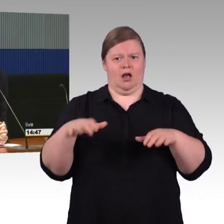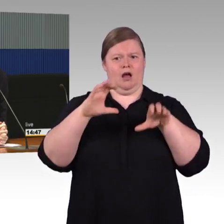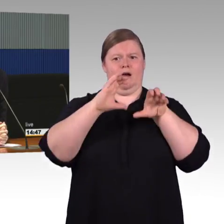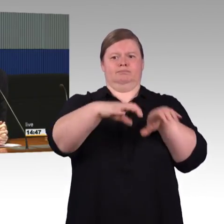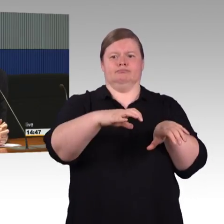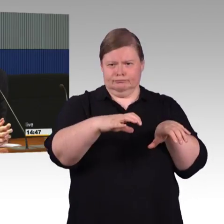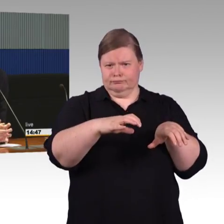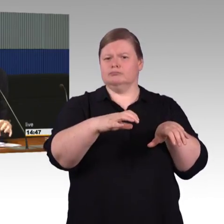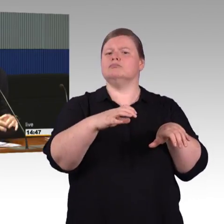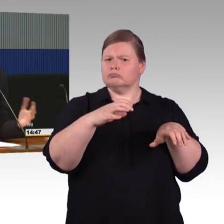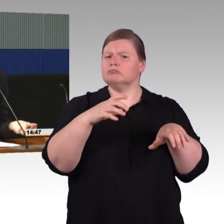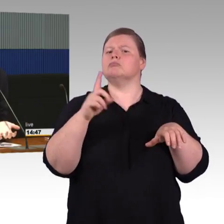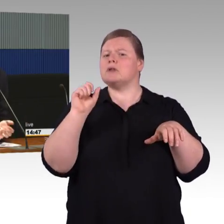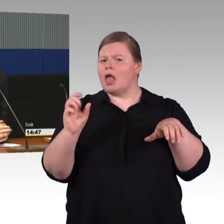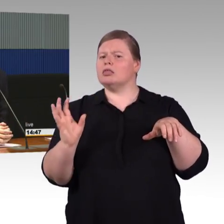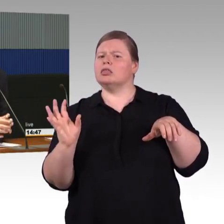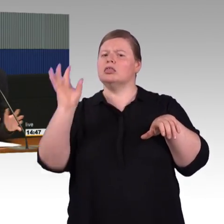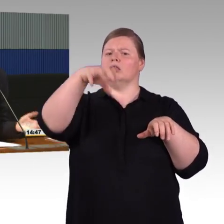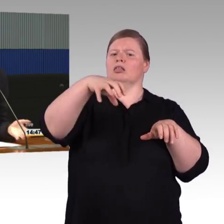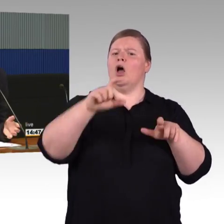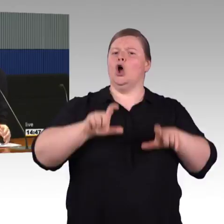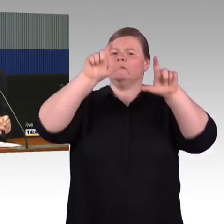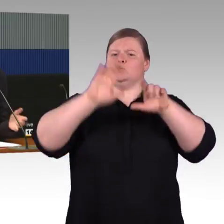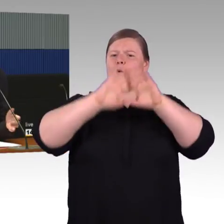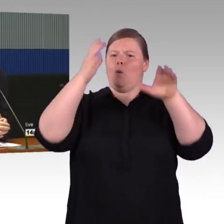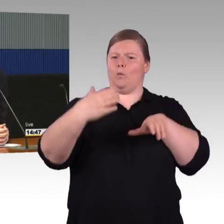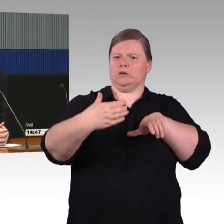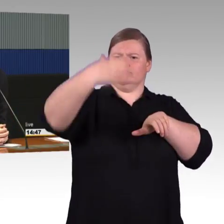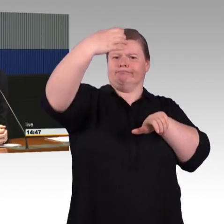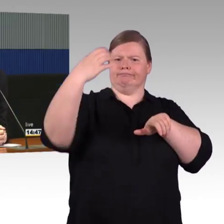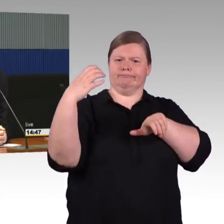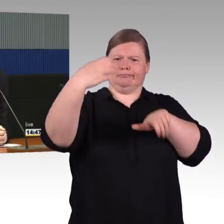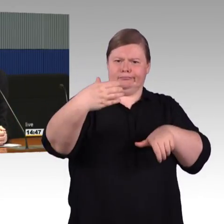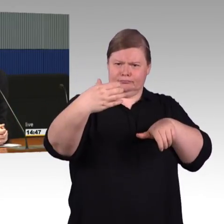in der Regel wird es versucht als Gesamtpaket zu machen, den gesamten Bahnsteig mit der barrierefreien Erneuerung zu machen.